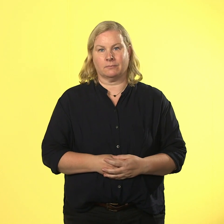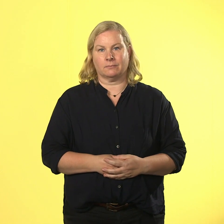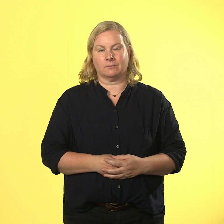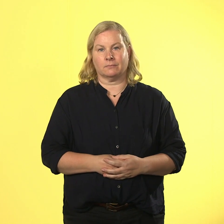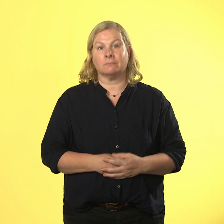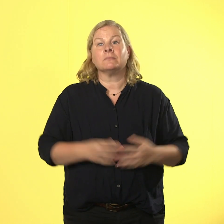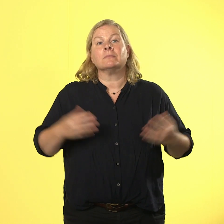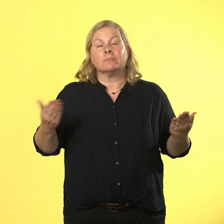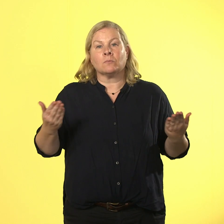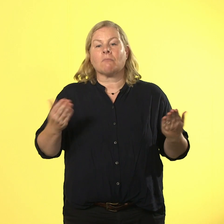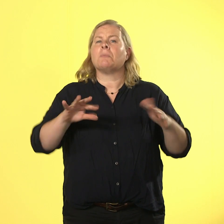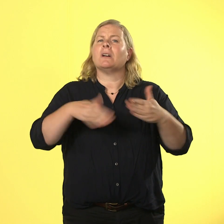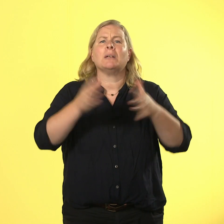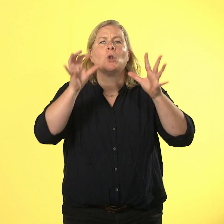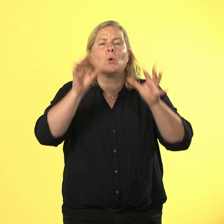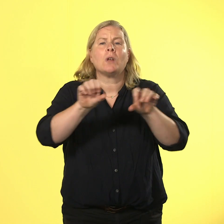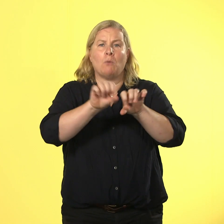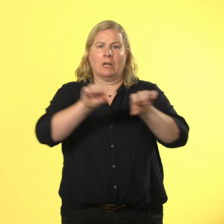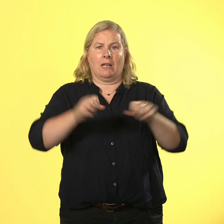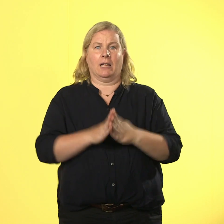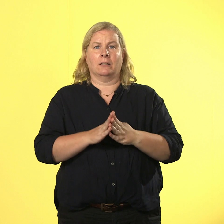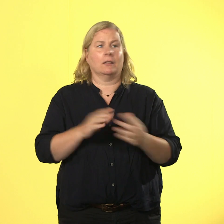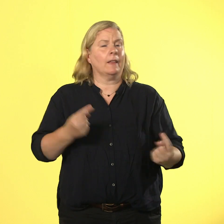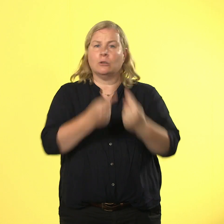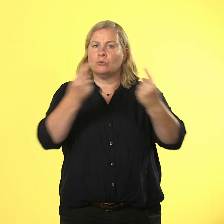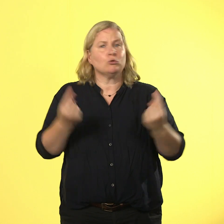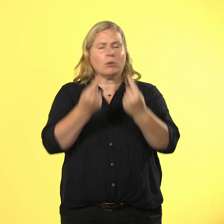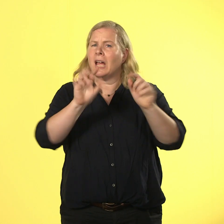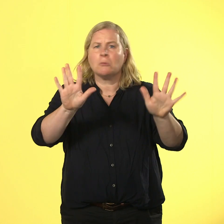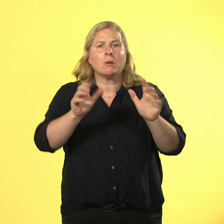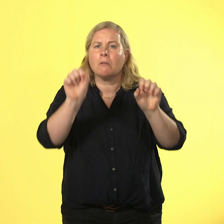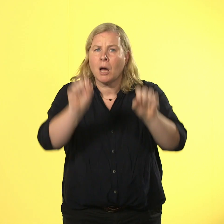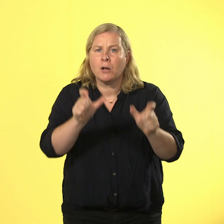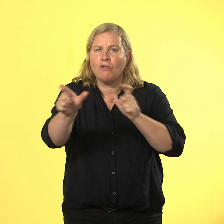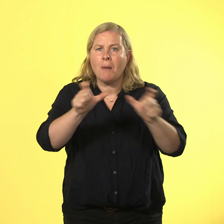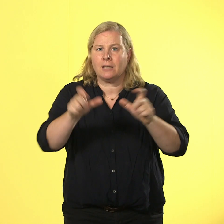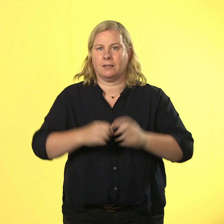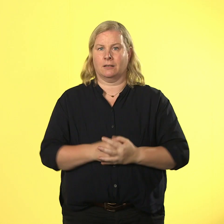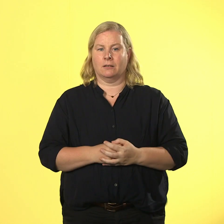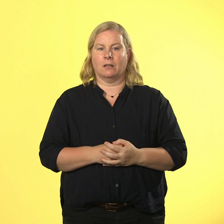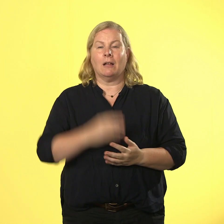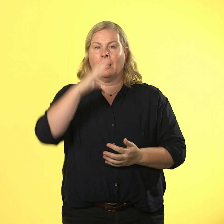es immer schlauer möglichkeiten nicht in üblen streitstrudel zu landen. nils muss so dringend,